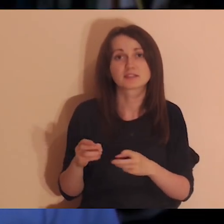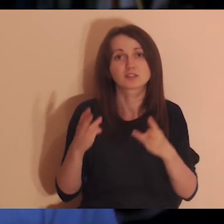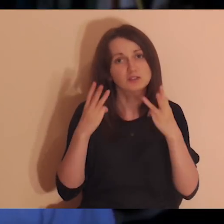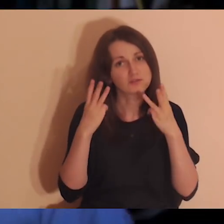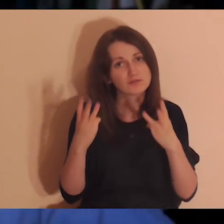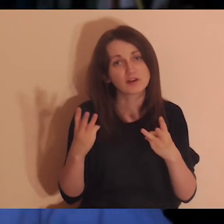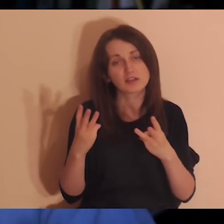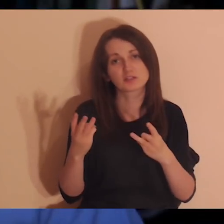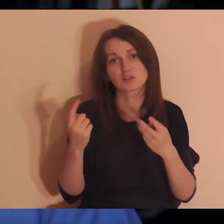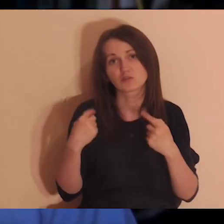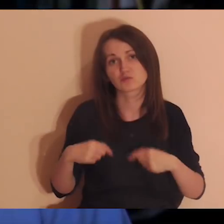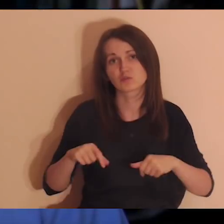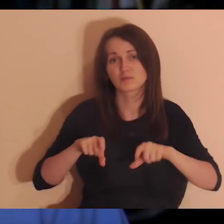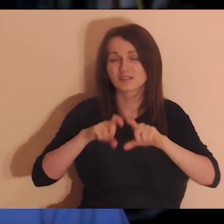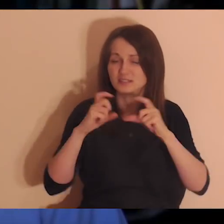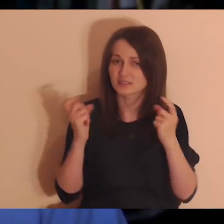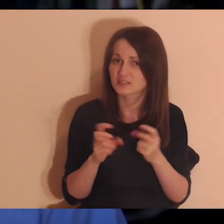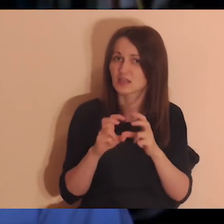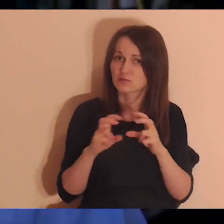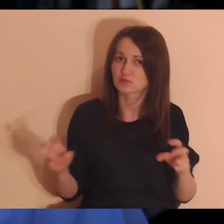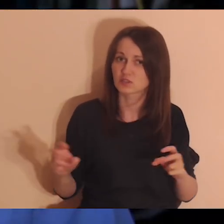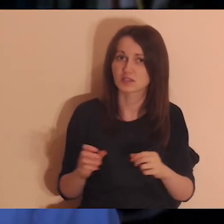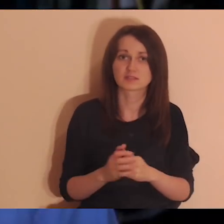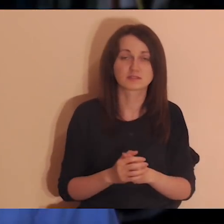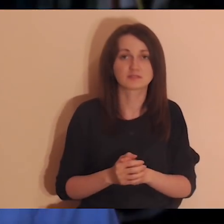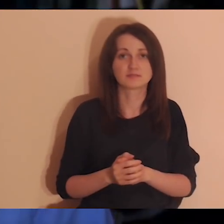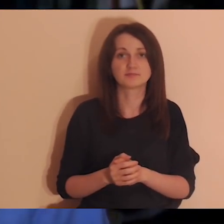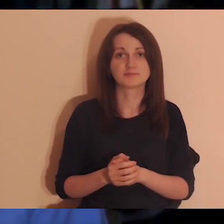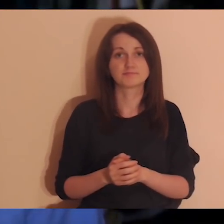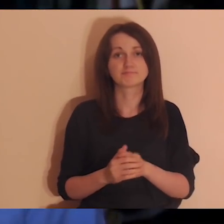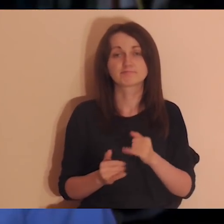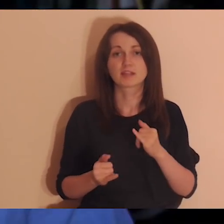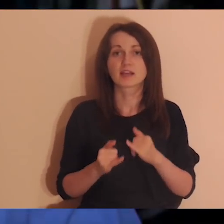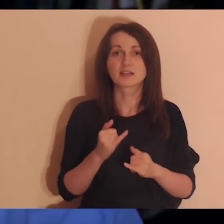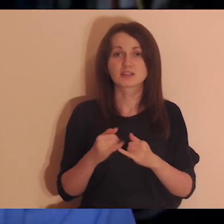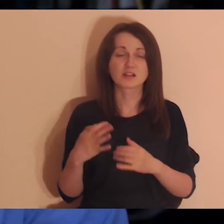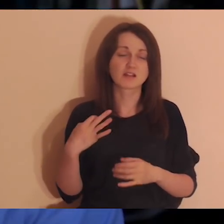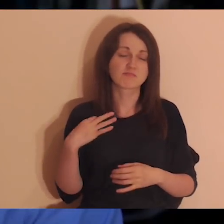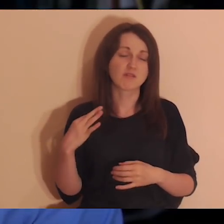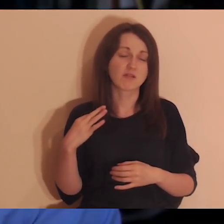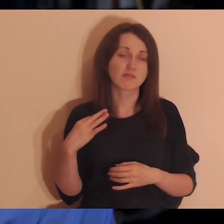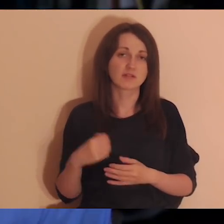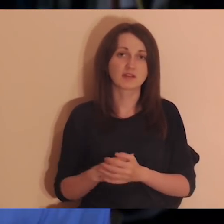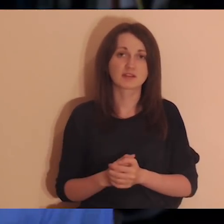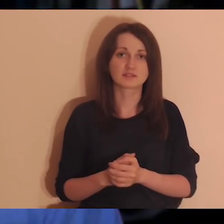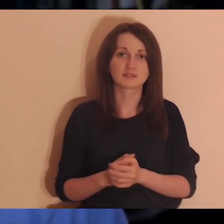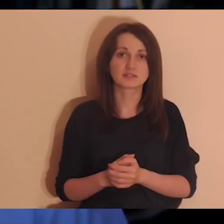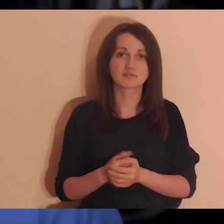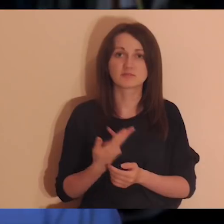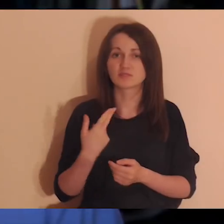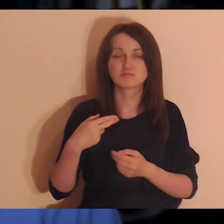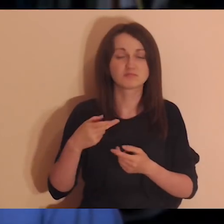bo jakby ktoś był obojętny wam, to wtedy nie byłby ważny. Jak ktoś jest obojętny i jesteśmy z nim skonfliktowani,